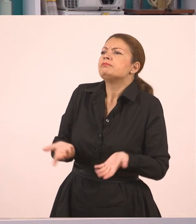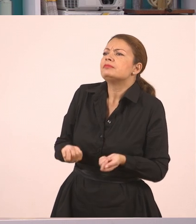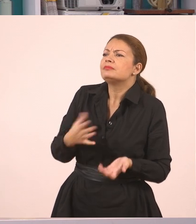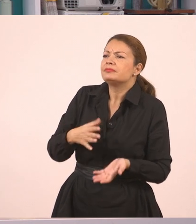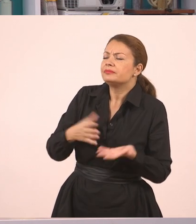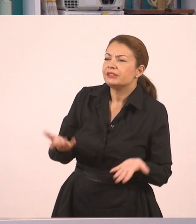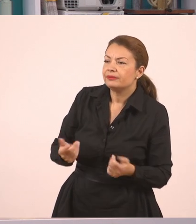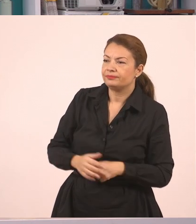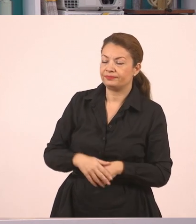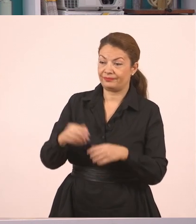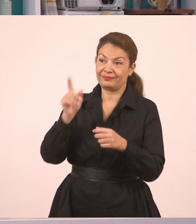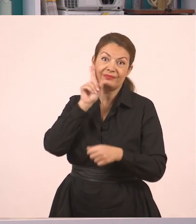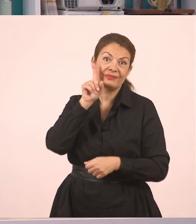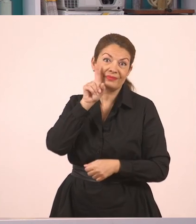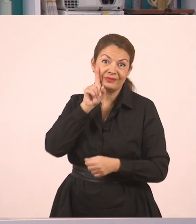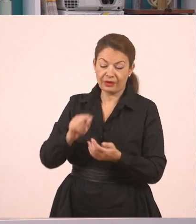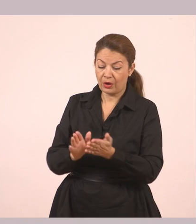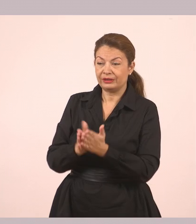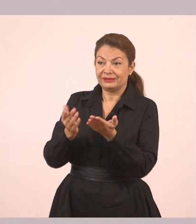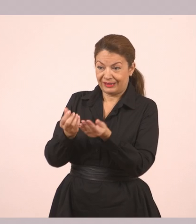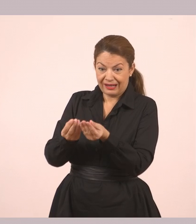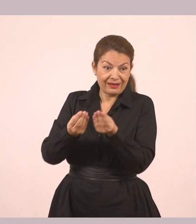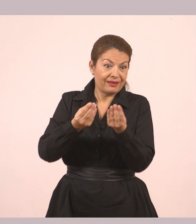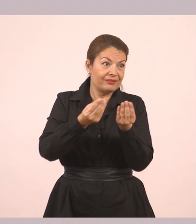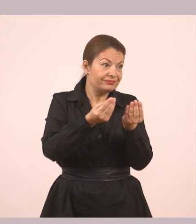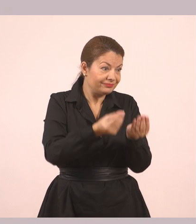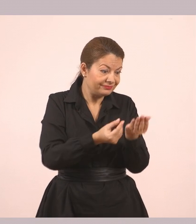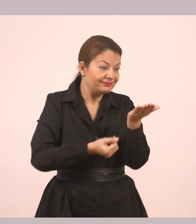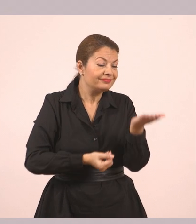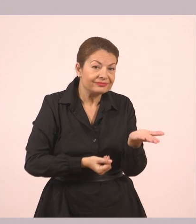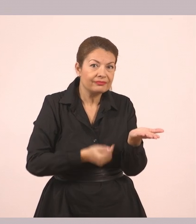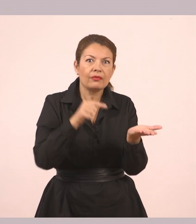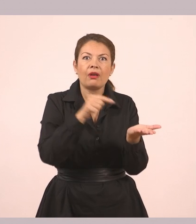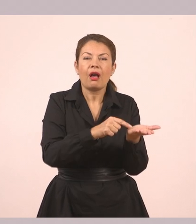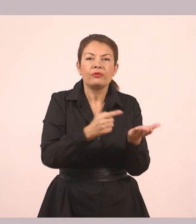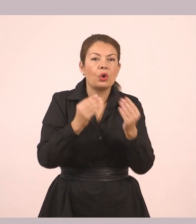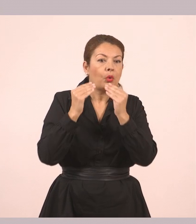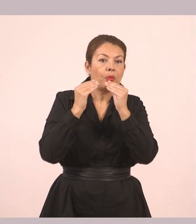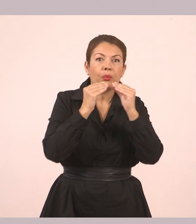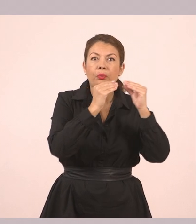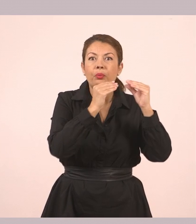Άνοιξε τα χέρια της και του έδωσε μια φυσαρμόνικα. Το αγόρι έμεινε να κοιτάει την ανοιχτή της παλάμη.